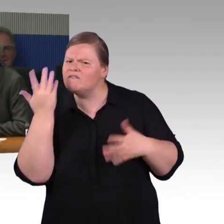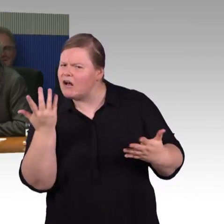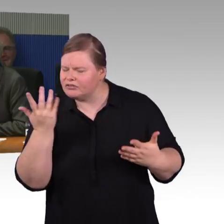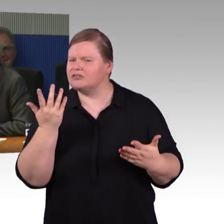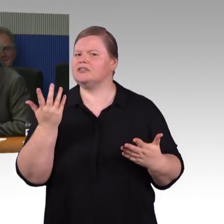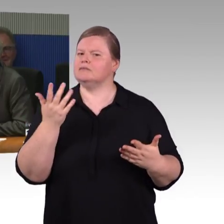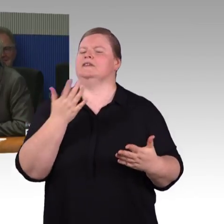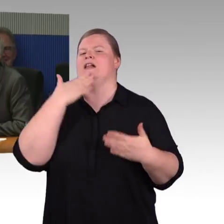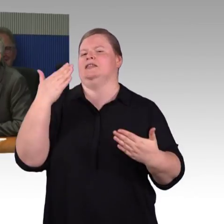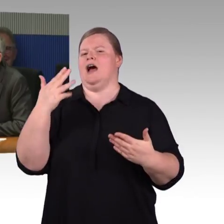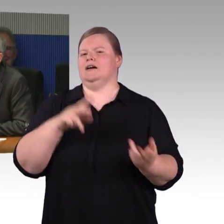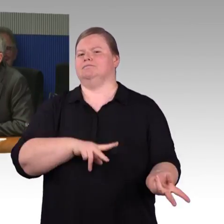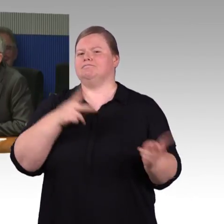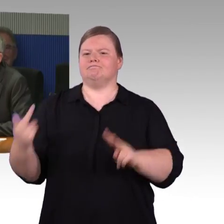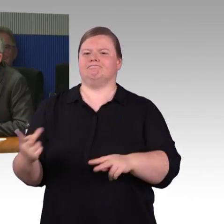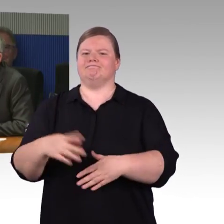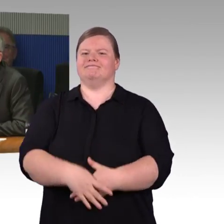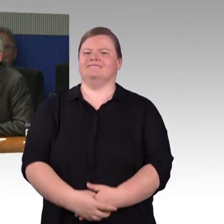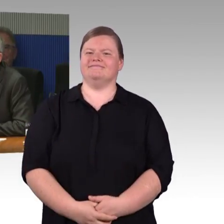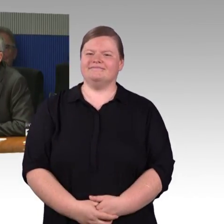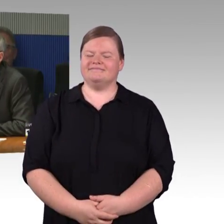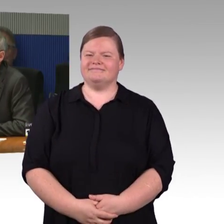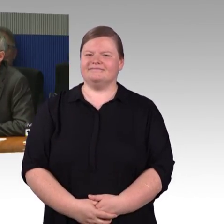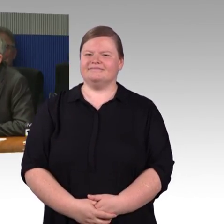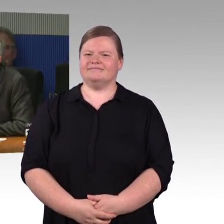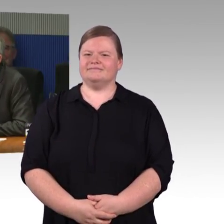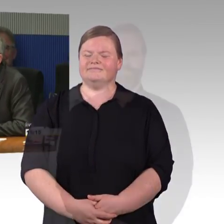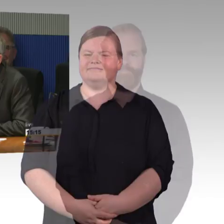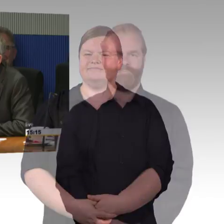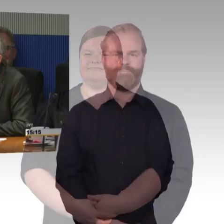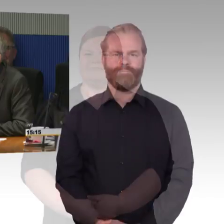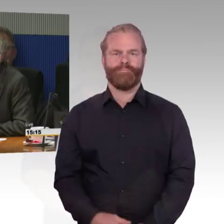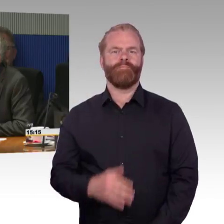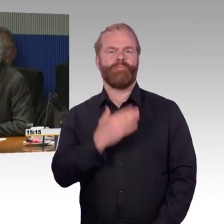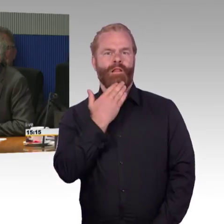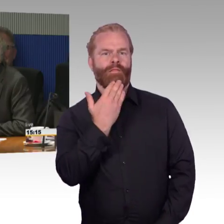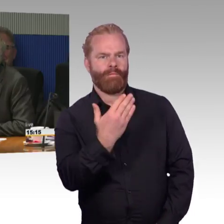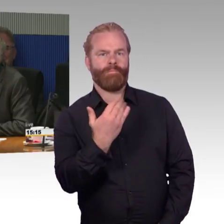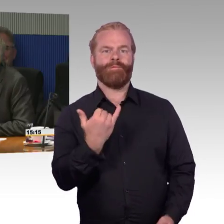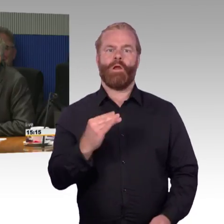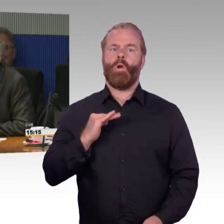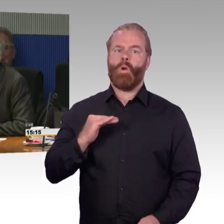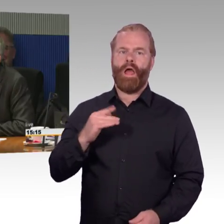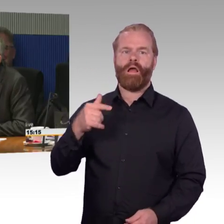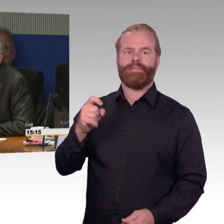Bahnhöfe zu bauen. Ich habe hier ganz speziell von Bahnhöfen mit hochfrequentierten Bahnsteigen gesprochen.